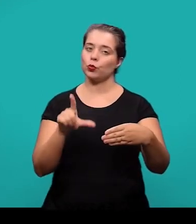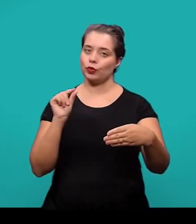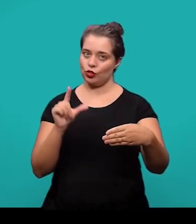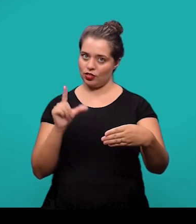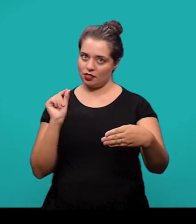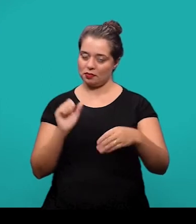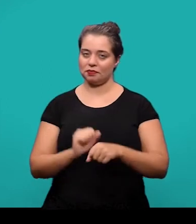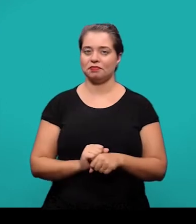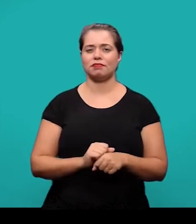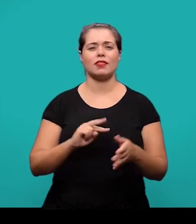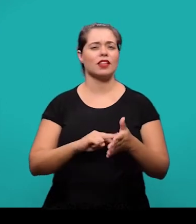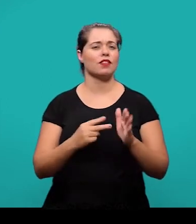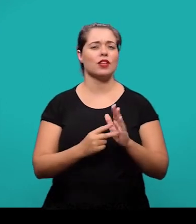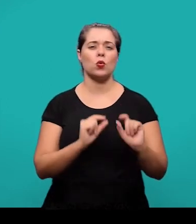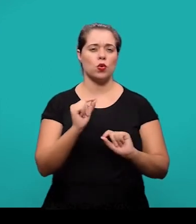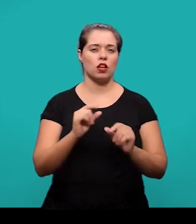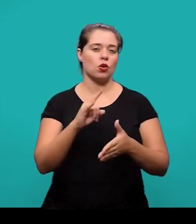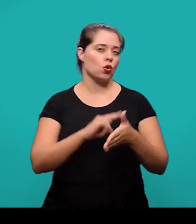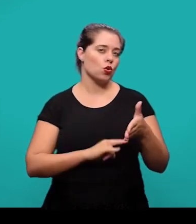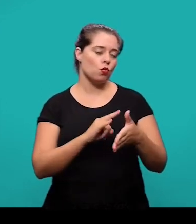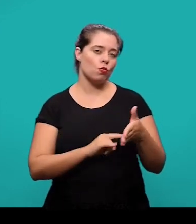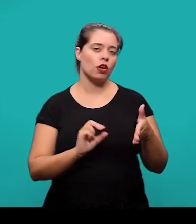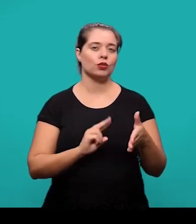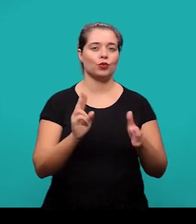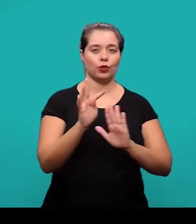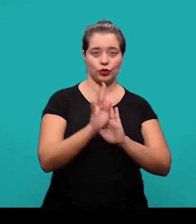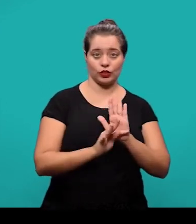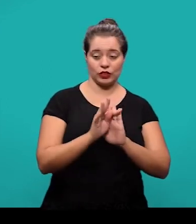Se trata de um documento ou texto que foi elaborado pelo autor do artigo